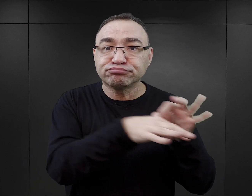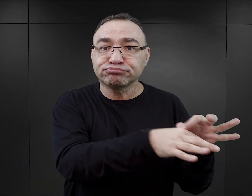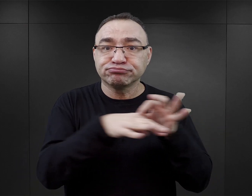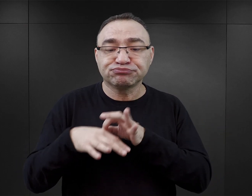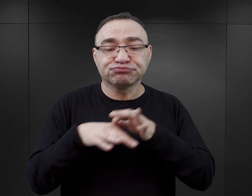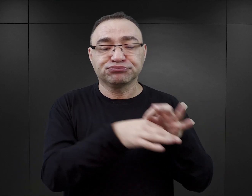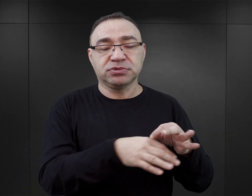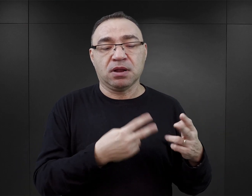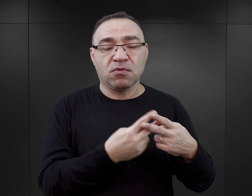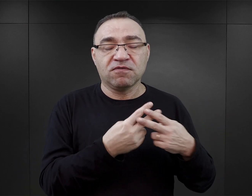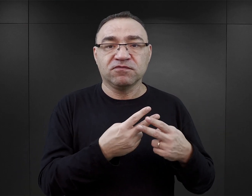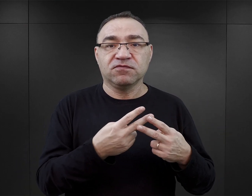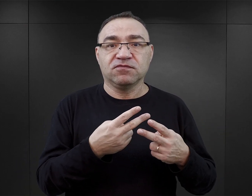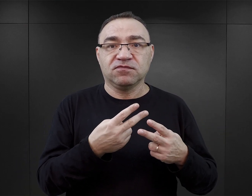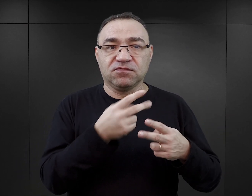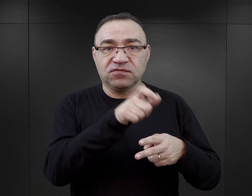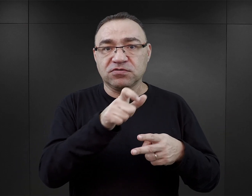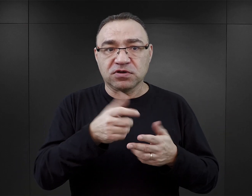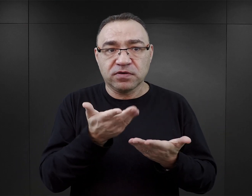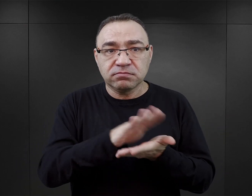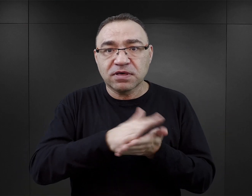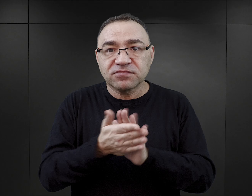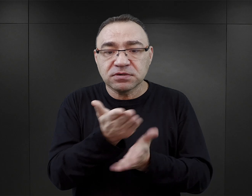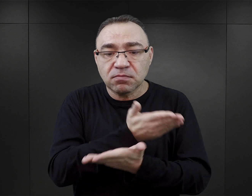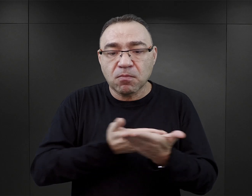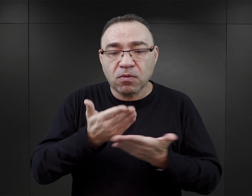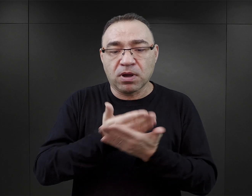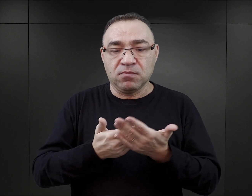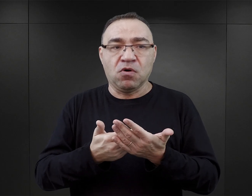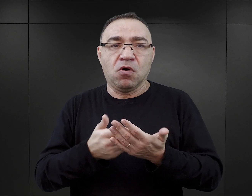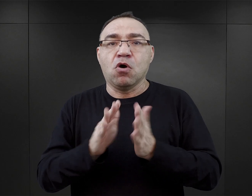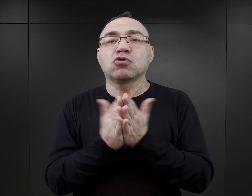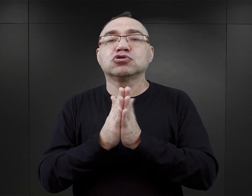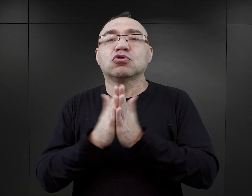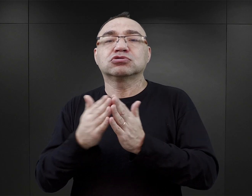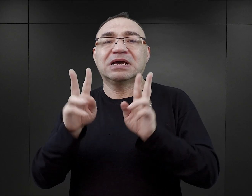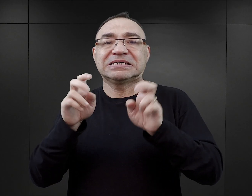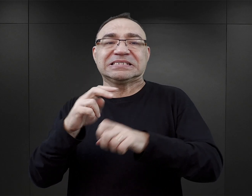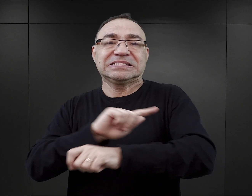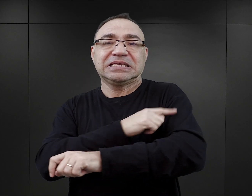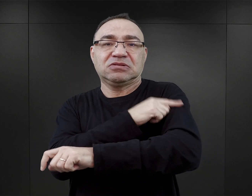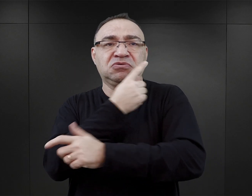Więźniowie mogli pomagać sobie nawzajem w ucieczce, bo przecież w „Tatuażyście” jest to wyraźnie pokazane, że te ucieczki nie